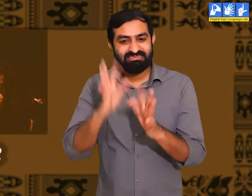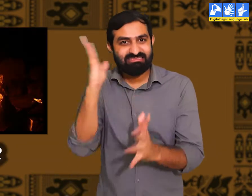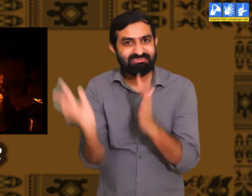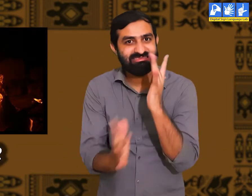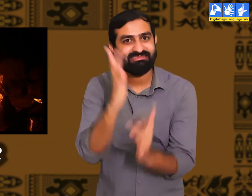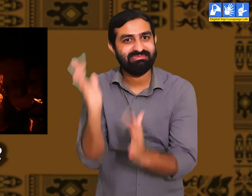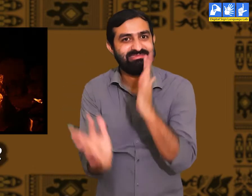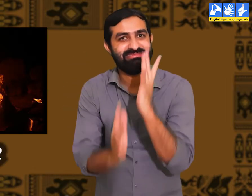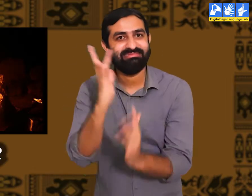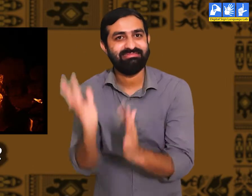आग